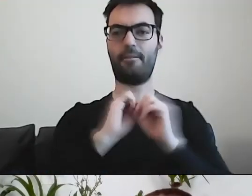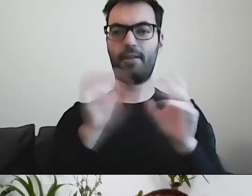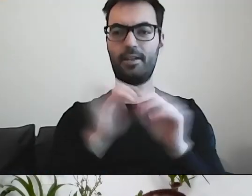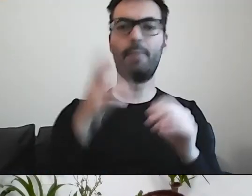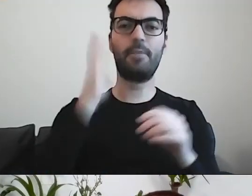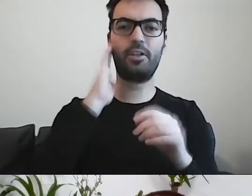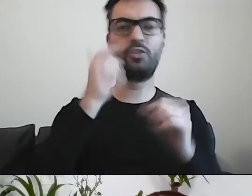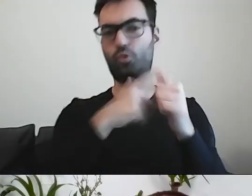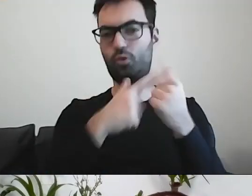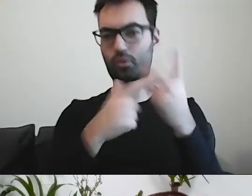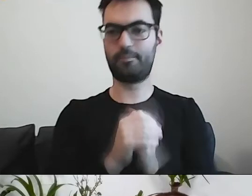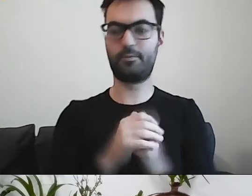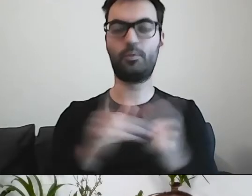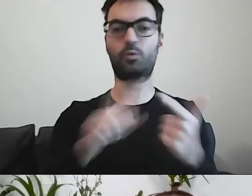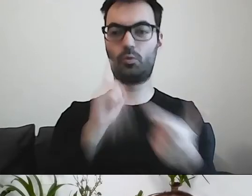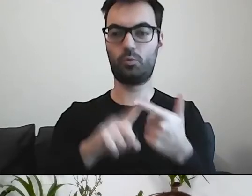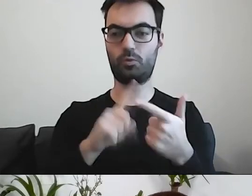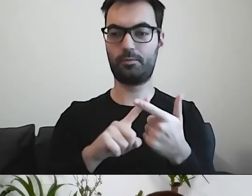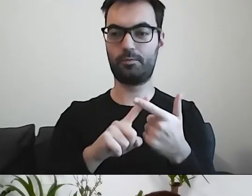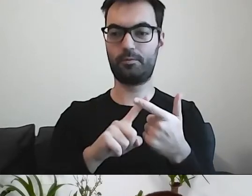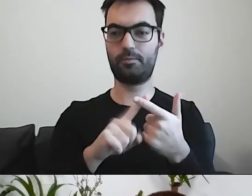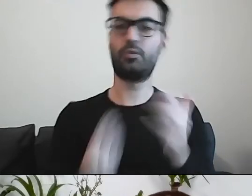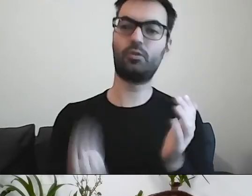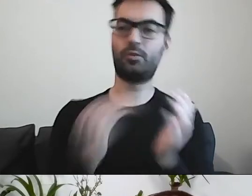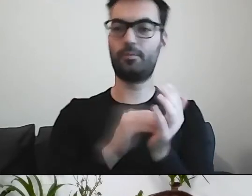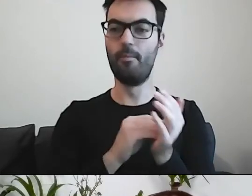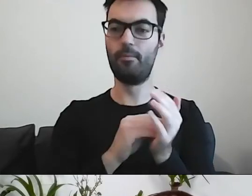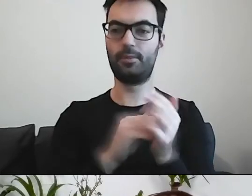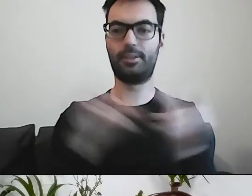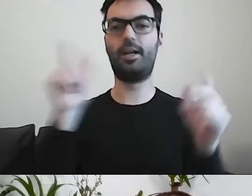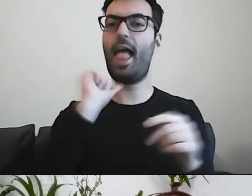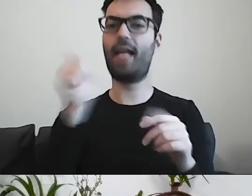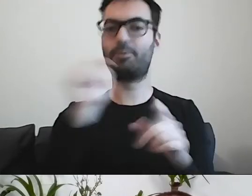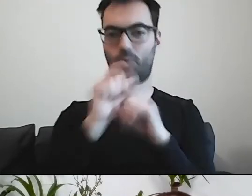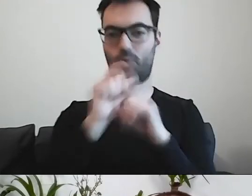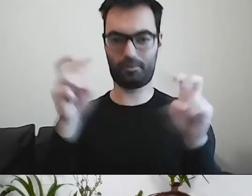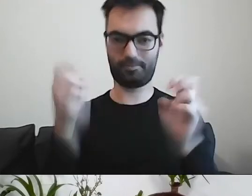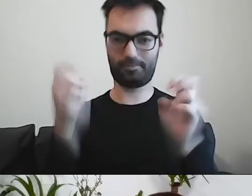Pismo, do którego dodano terminologię naukową - to był drugi wariant.